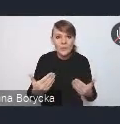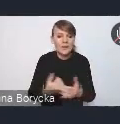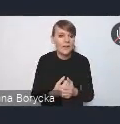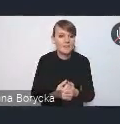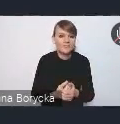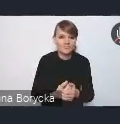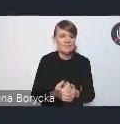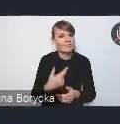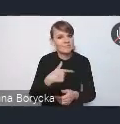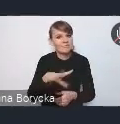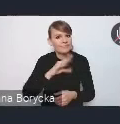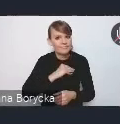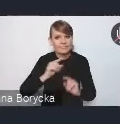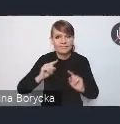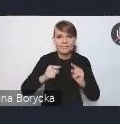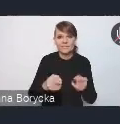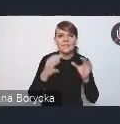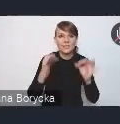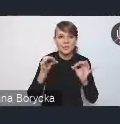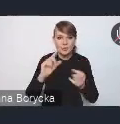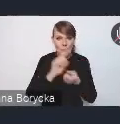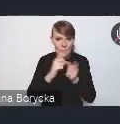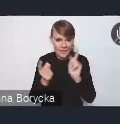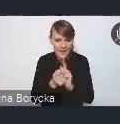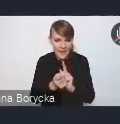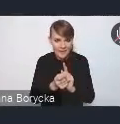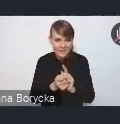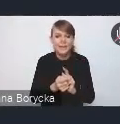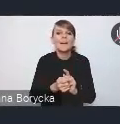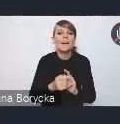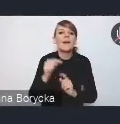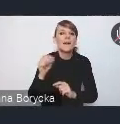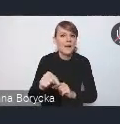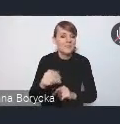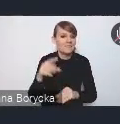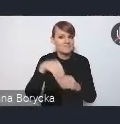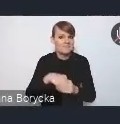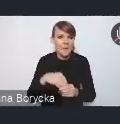i za organizację tego dzisiejszego spotkania, które stwarza nam okazję w tym procesie konsultacji,